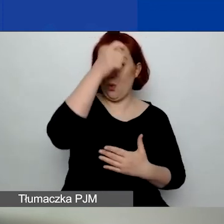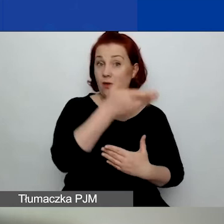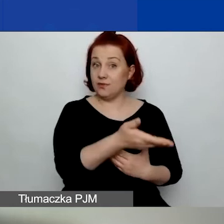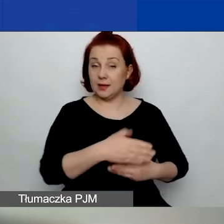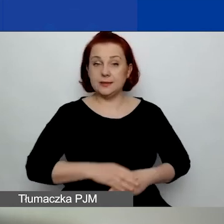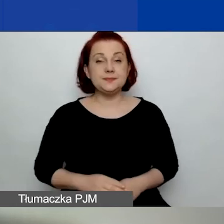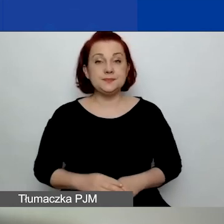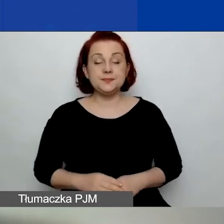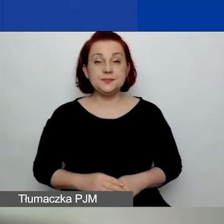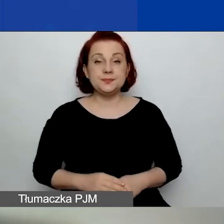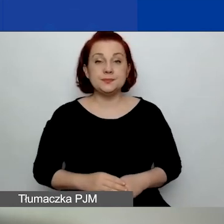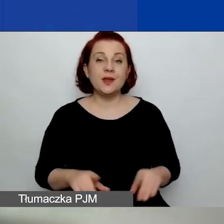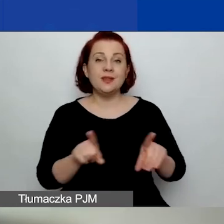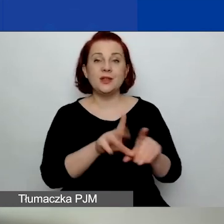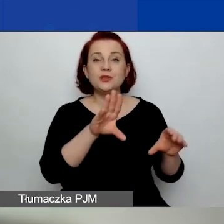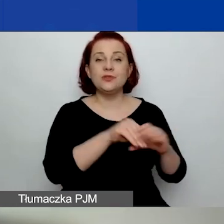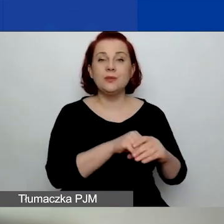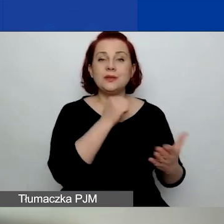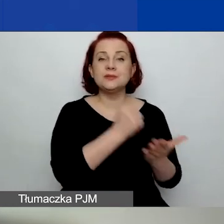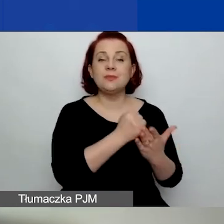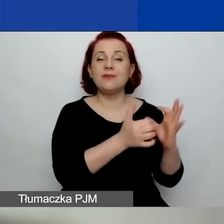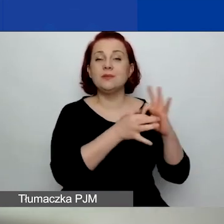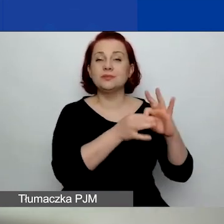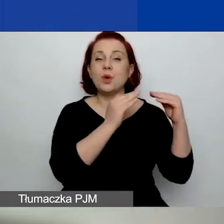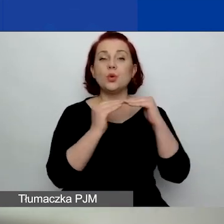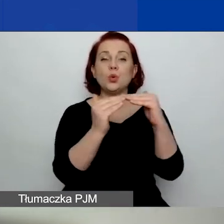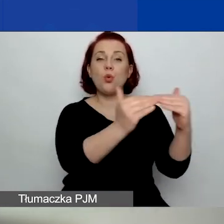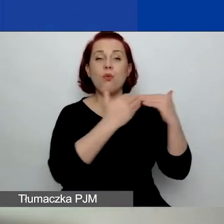w tym kwestie związane z równością płci.